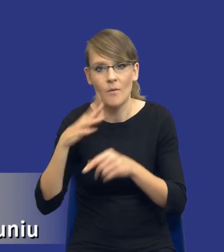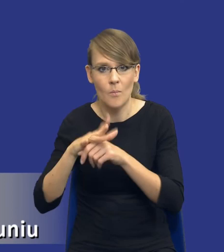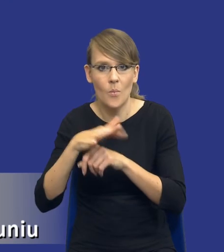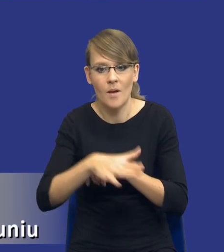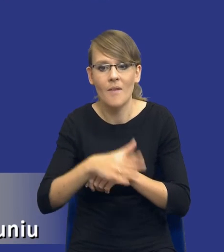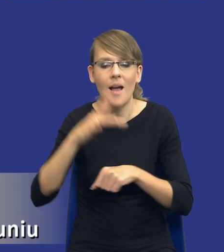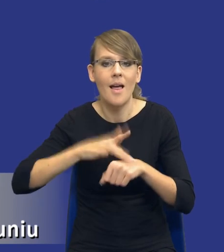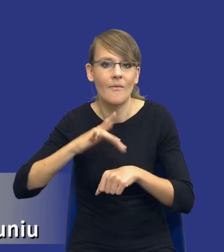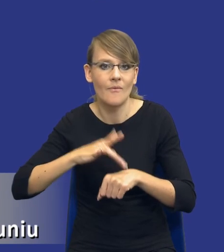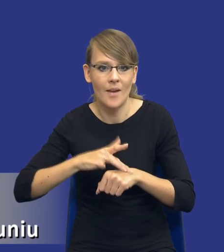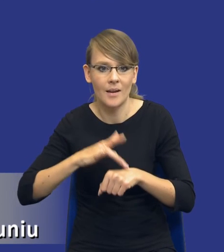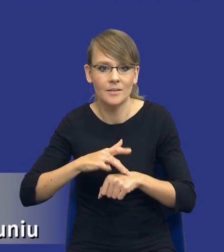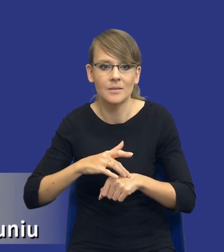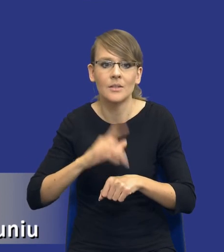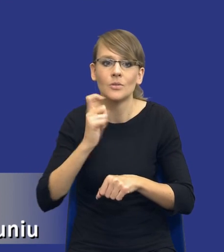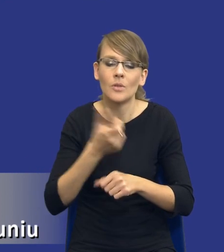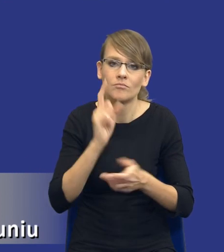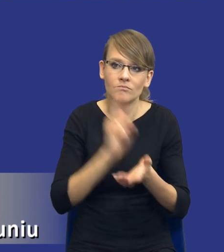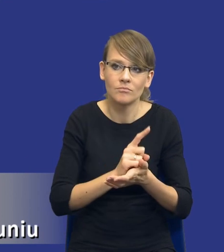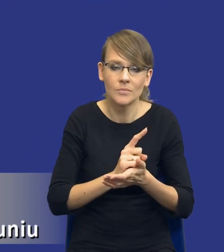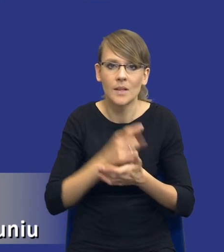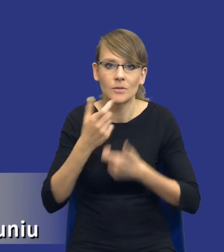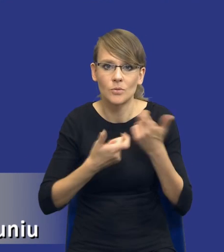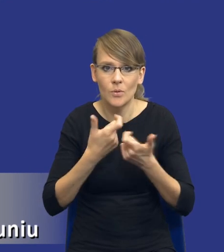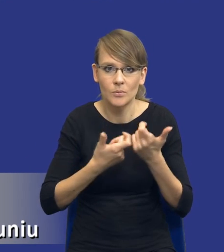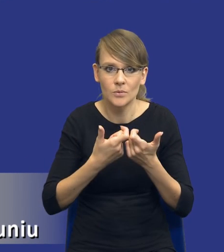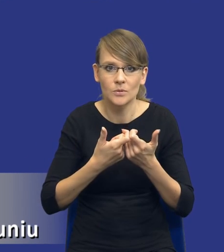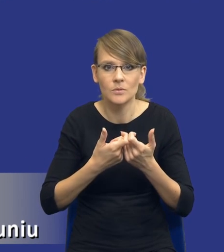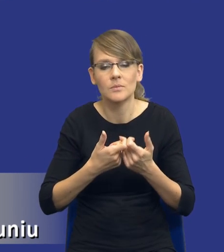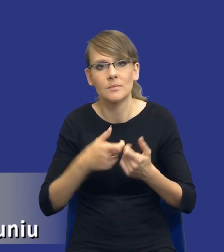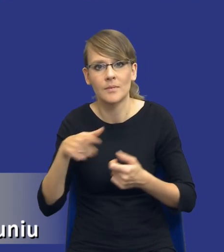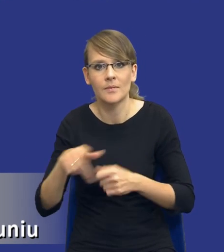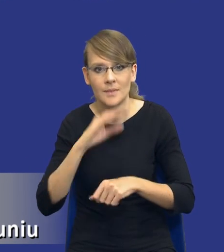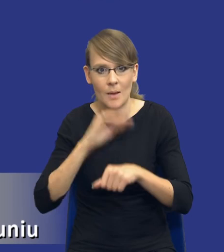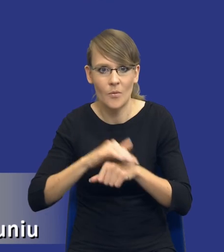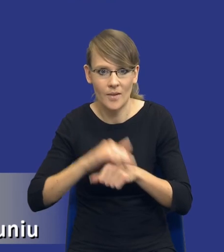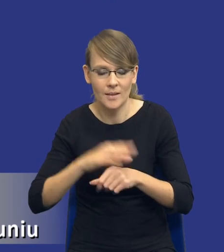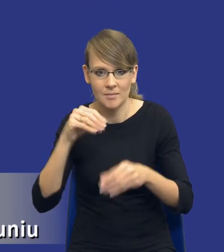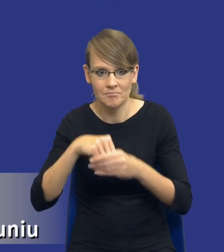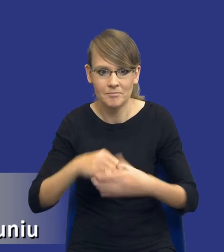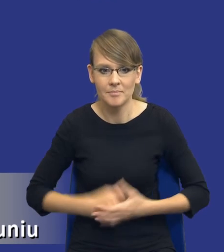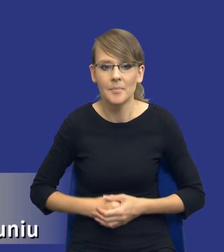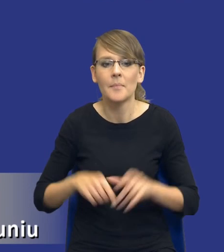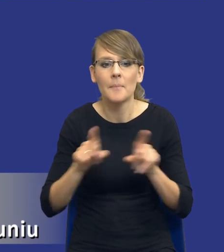osiągniemy i co osiągniemy, co uzyskamy w ramach tego udzielanego zamówienia. No i to, co już mówiłem wcześniej, drodzy Państwo,